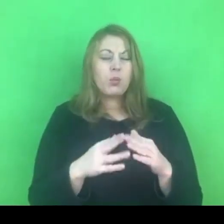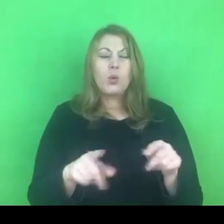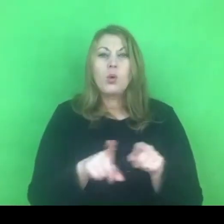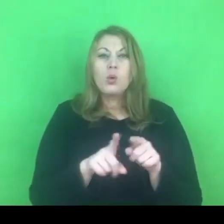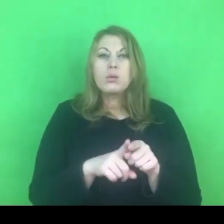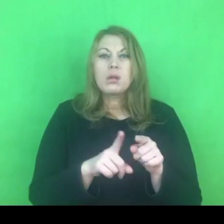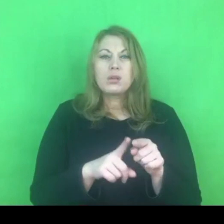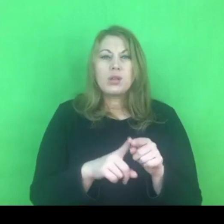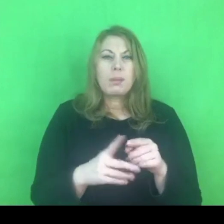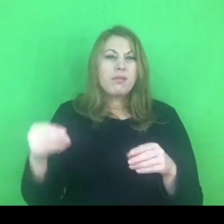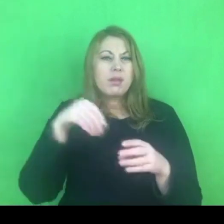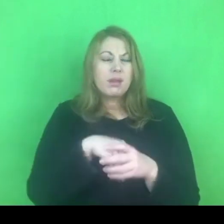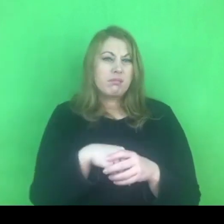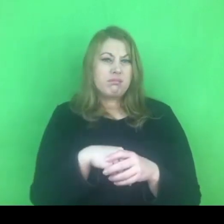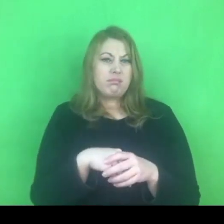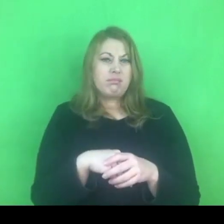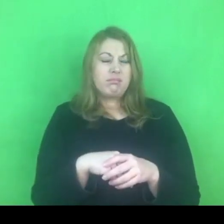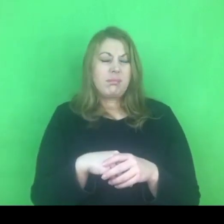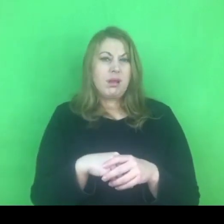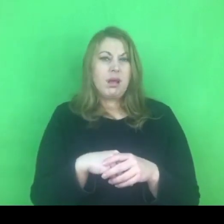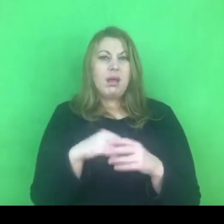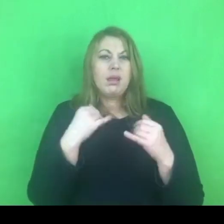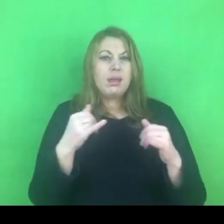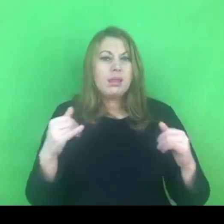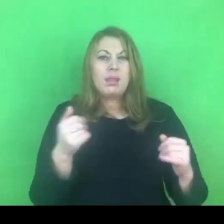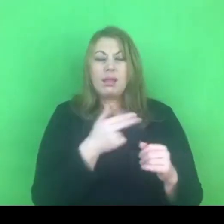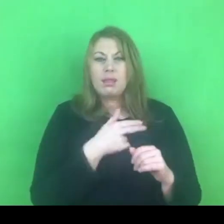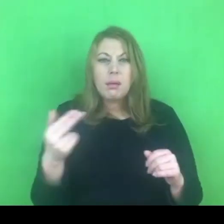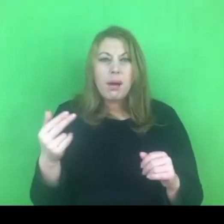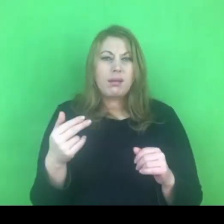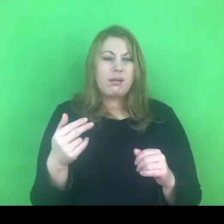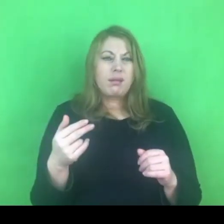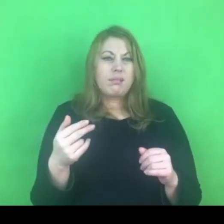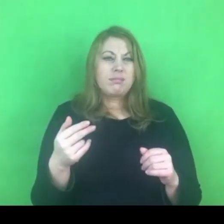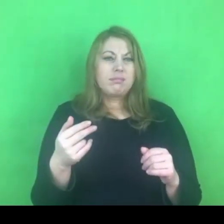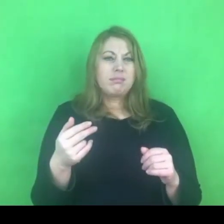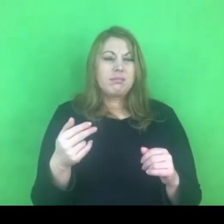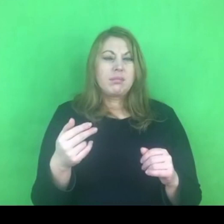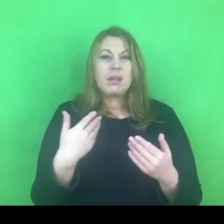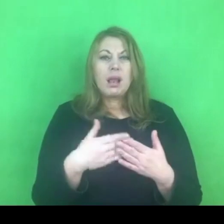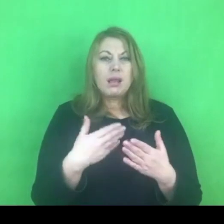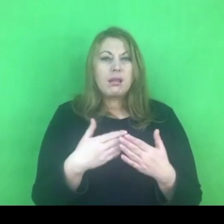Przez to pewnie cierpi system przeciwdziałania przemocy.